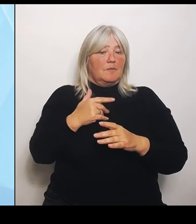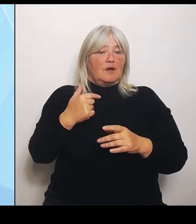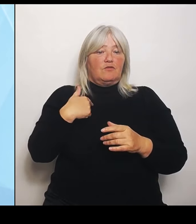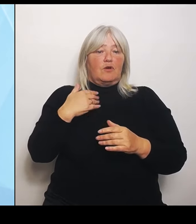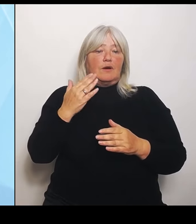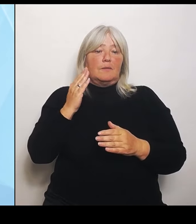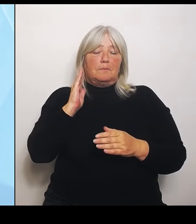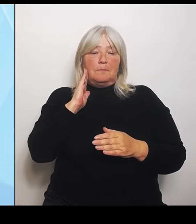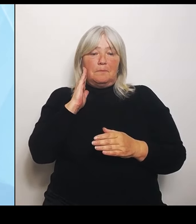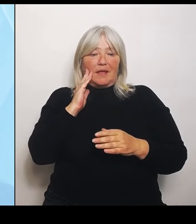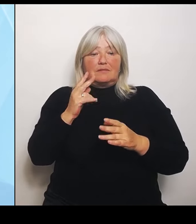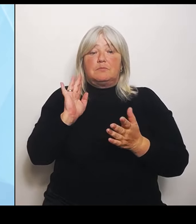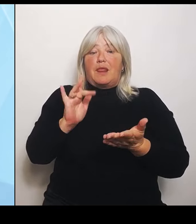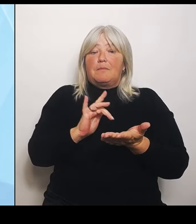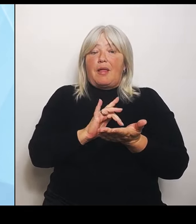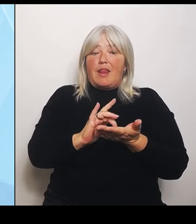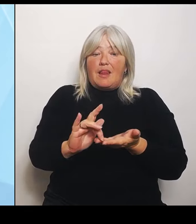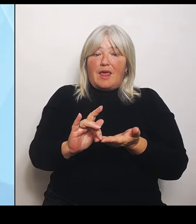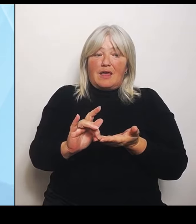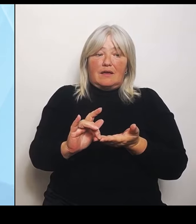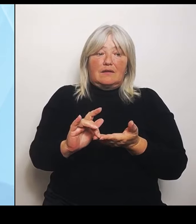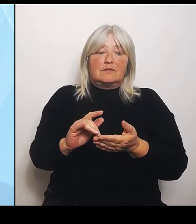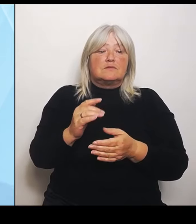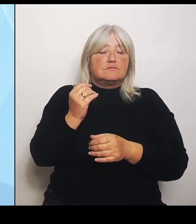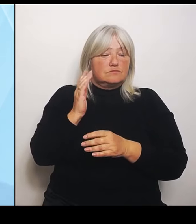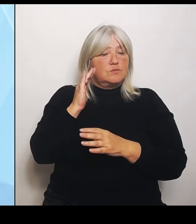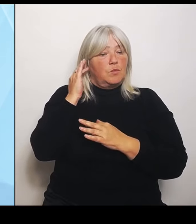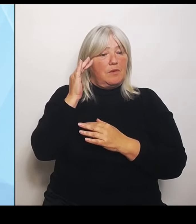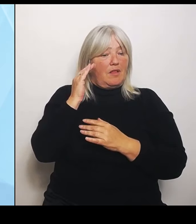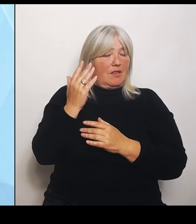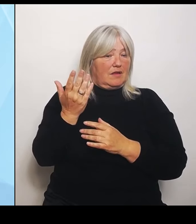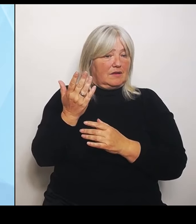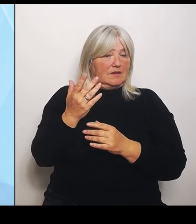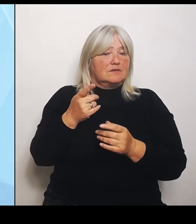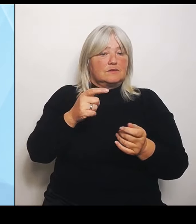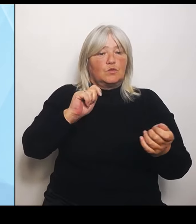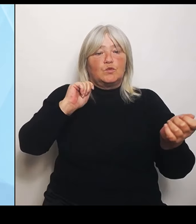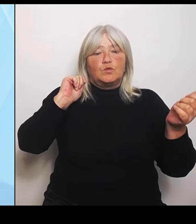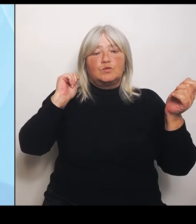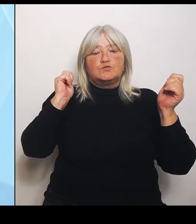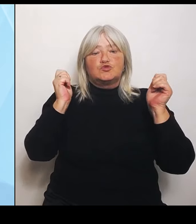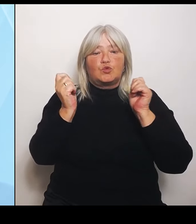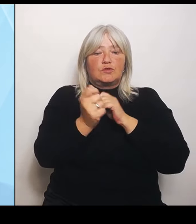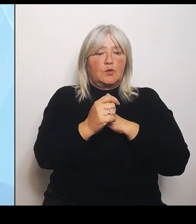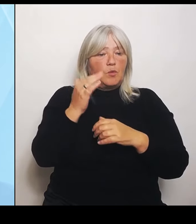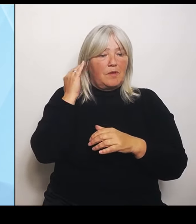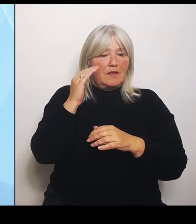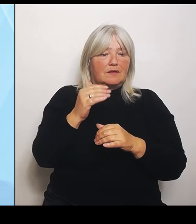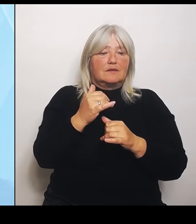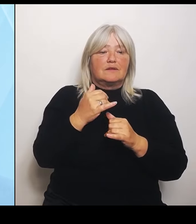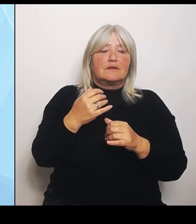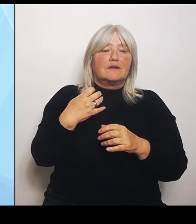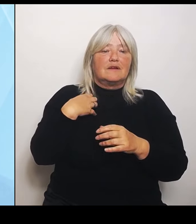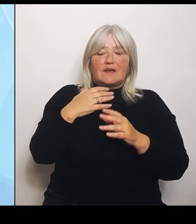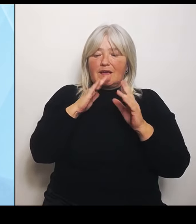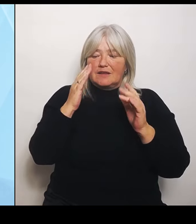Und das sind ja die Umstrukturierungsüberlegungen. Wie kann denn ein Klinikum sich so aufstellen, dass es auch tatsächlich belegt werden kann durch das Personal?